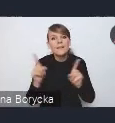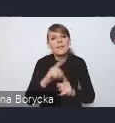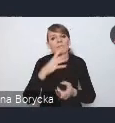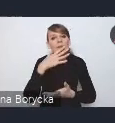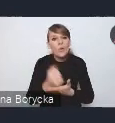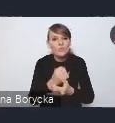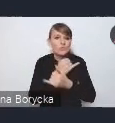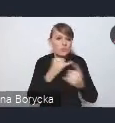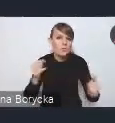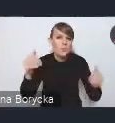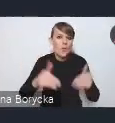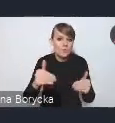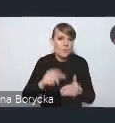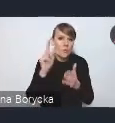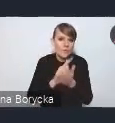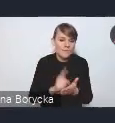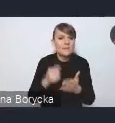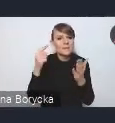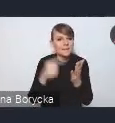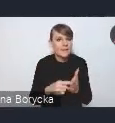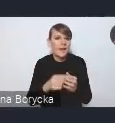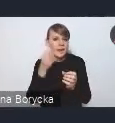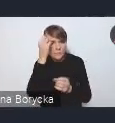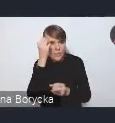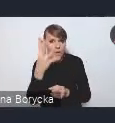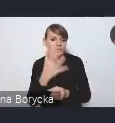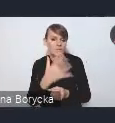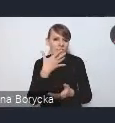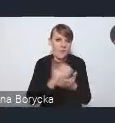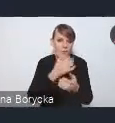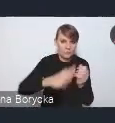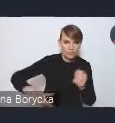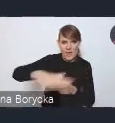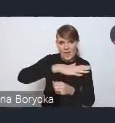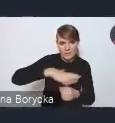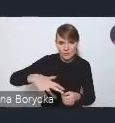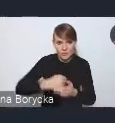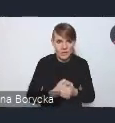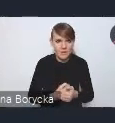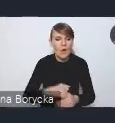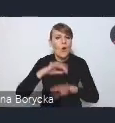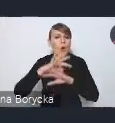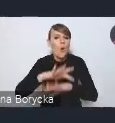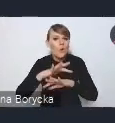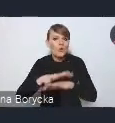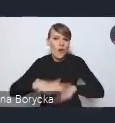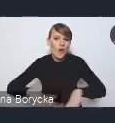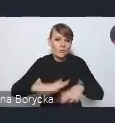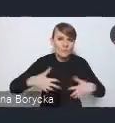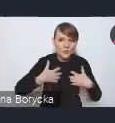na rzecz racjonalnego gospodarowania przestrzenią, ochrona krajobrazu, walorów kulturowych,